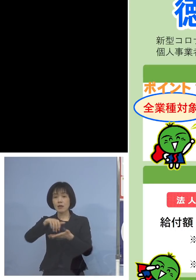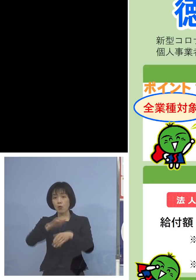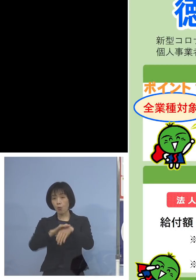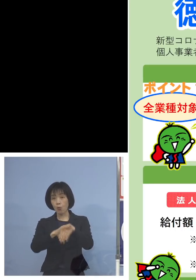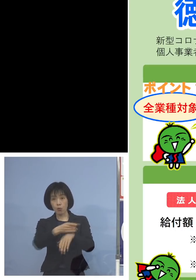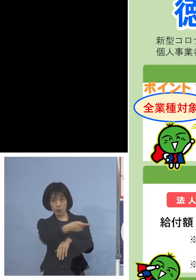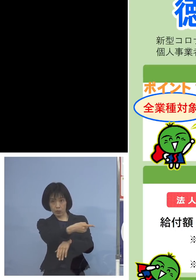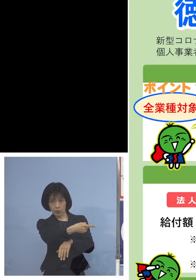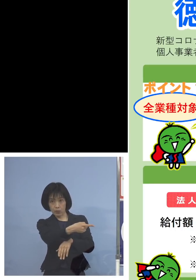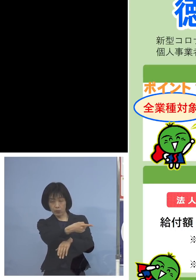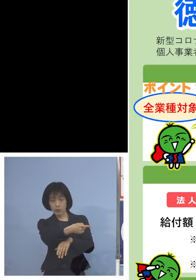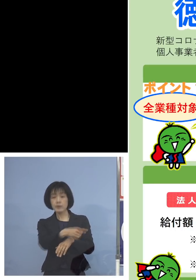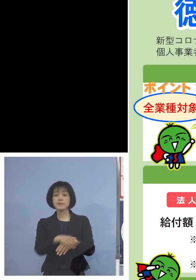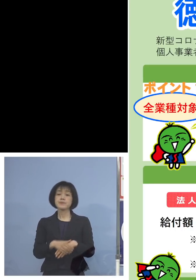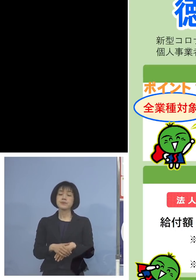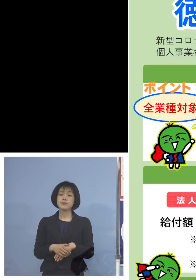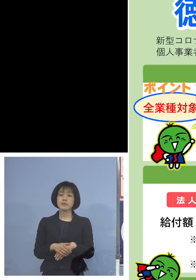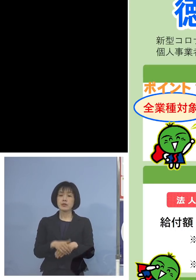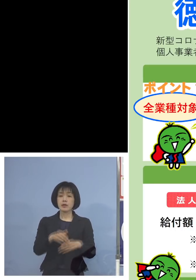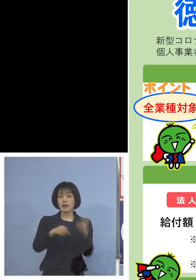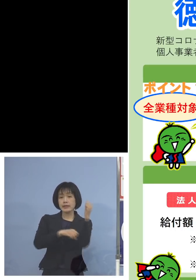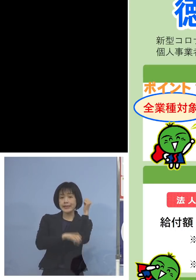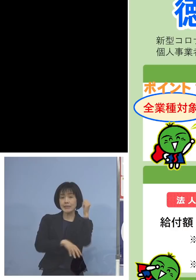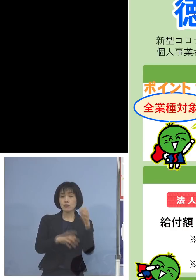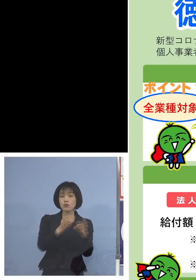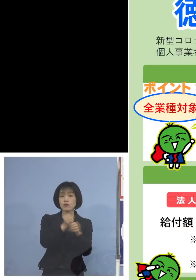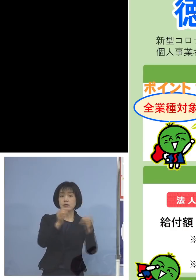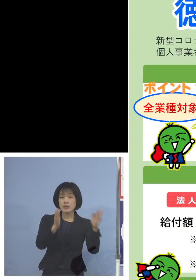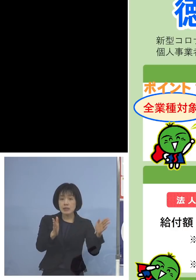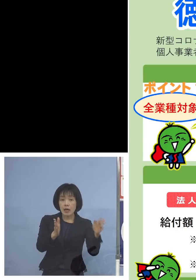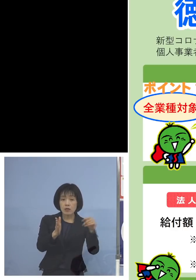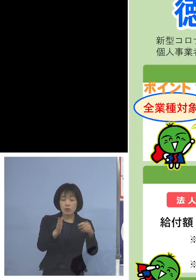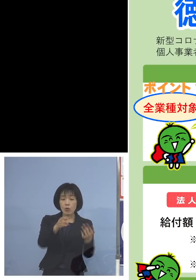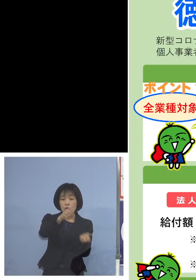今、申し上げた基準期間 その売り上げの合計